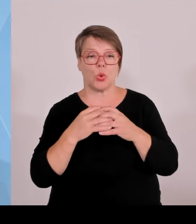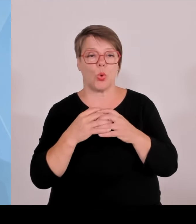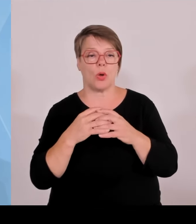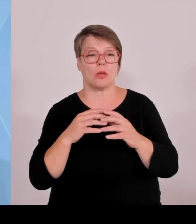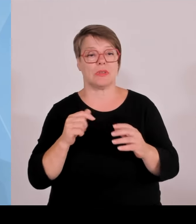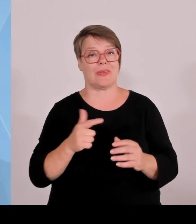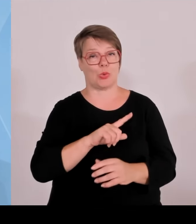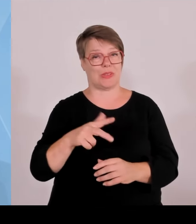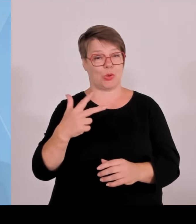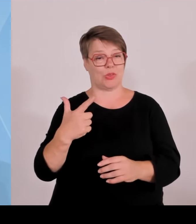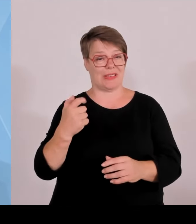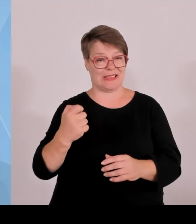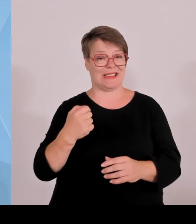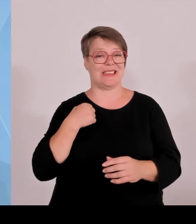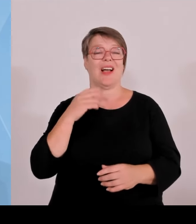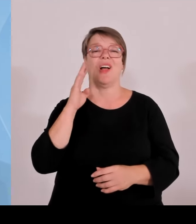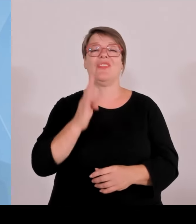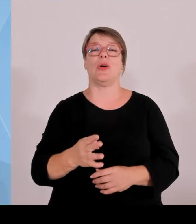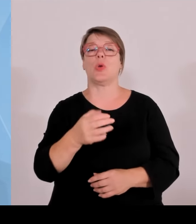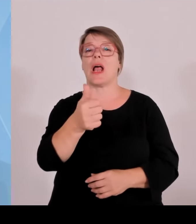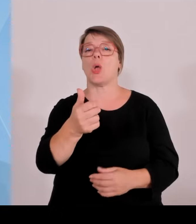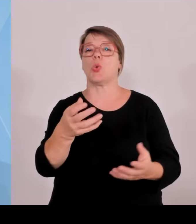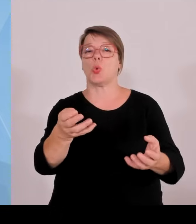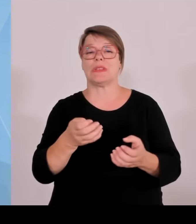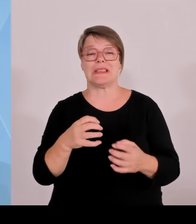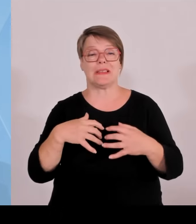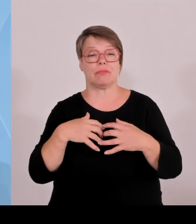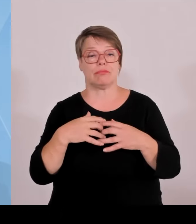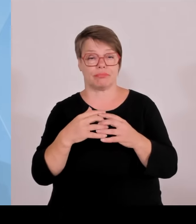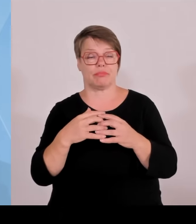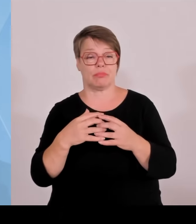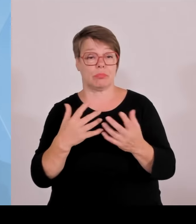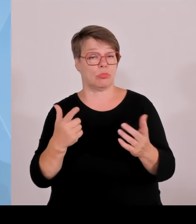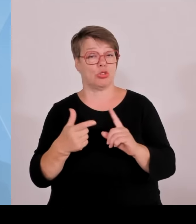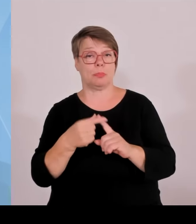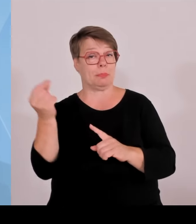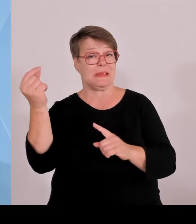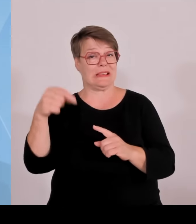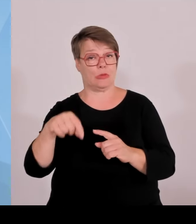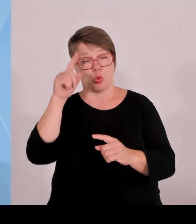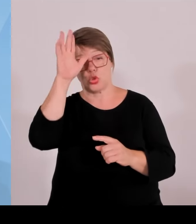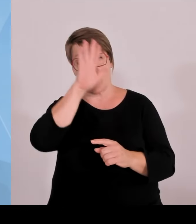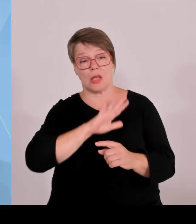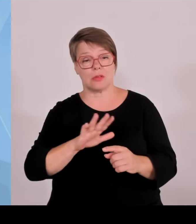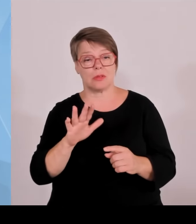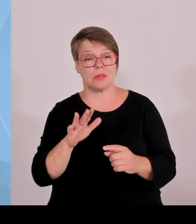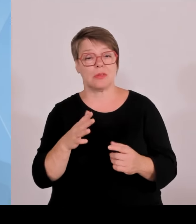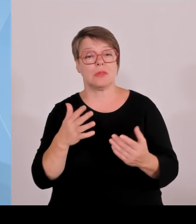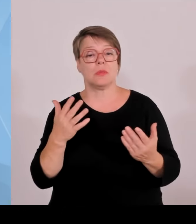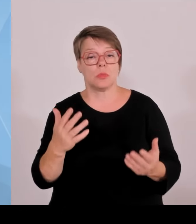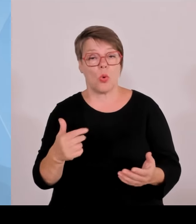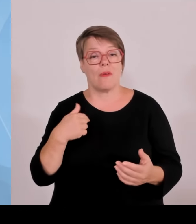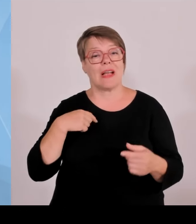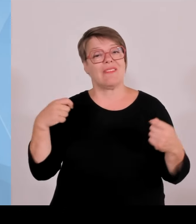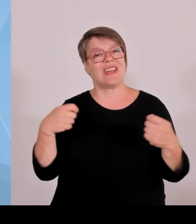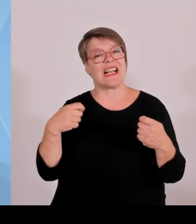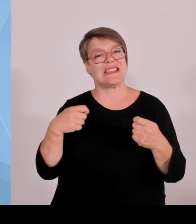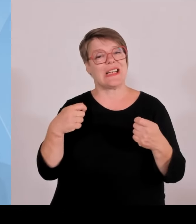Deutschland und wir sind die Nummer eins. Auch im Bereich der Anzahl der Business Angels, die hier den jungen